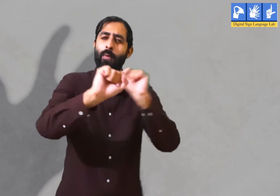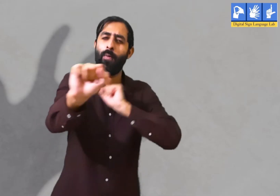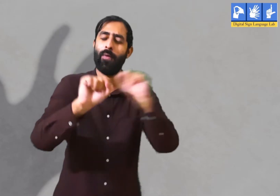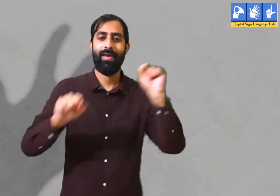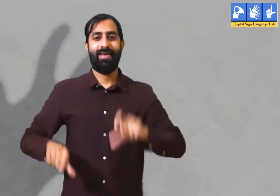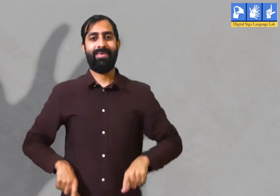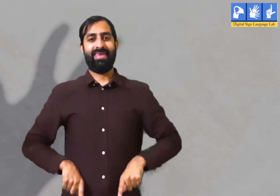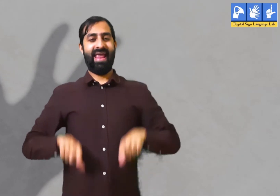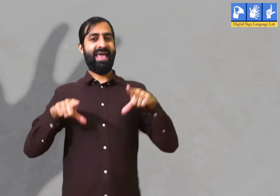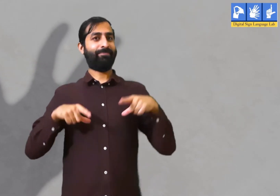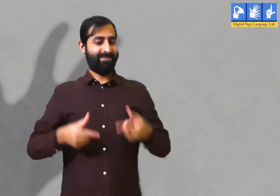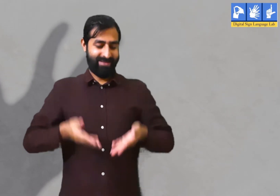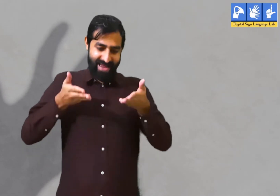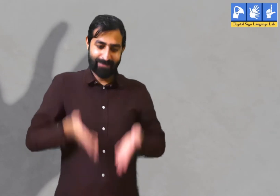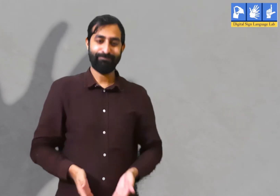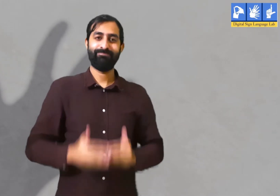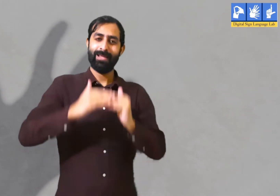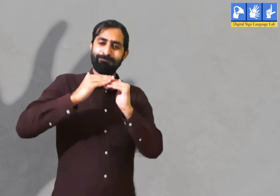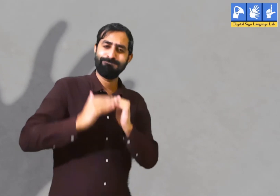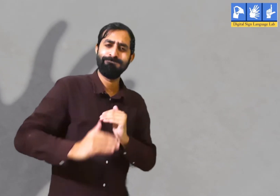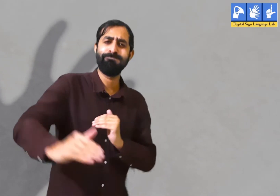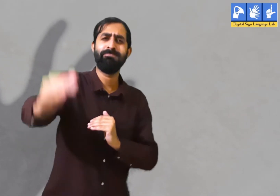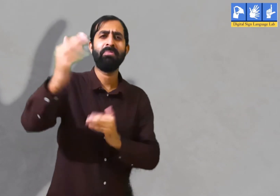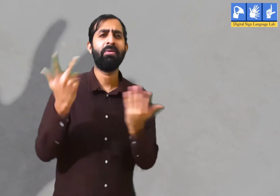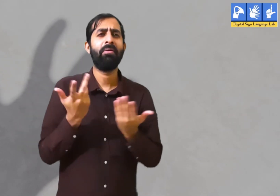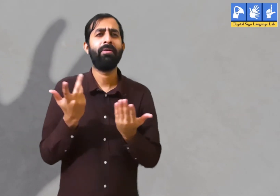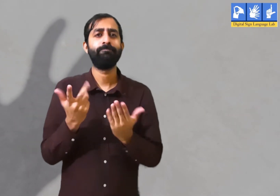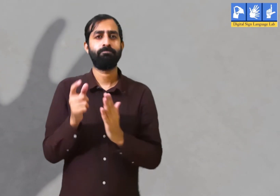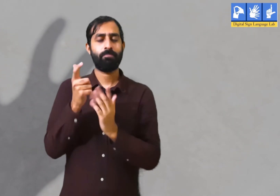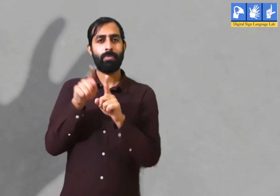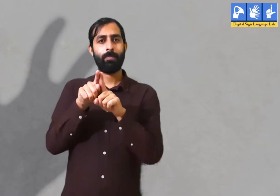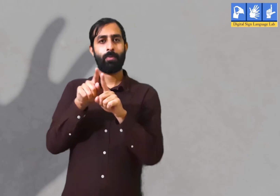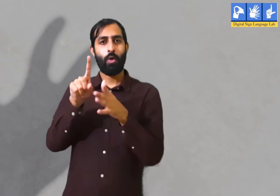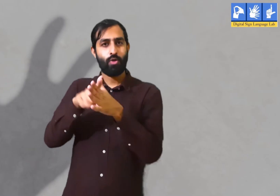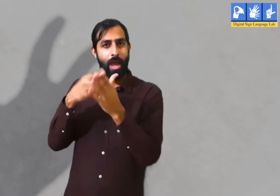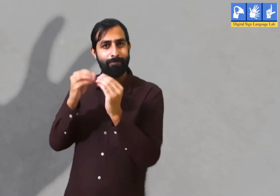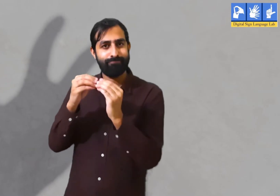की वर्तमान समय में सभी लोगों की जीवन के प्रति कुछ ज़िम्मेदारियाँ होती हैं।